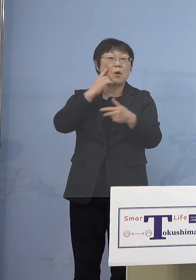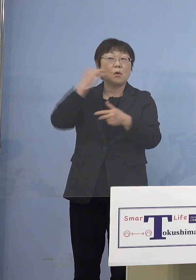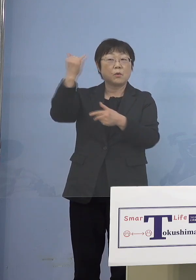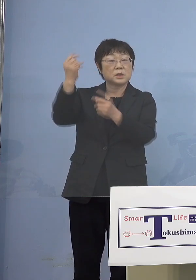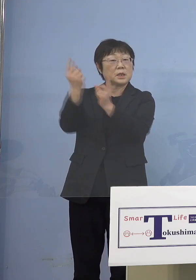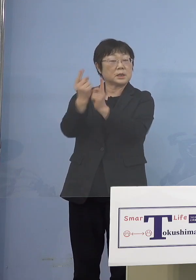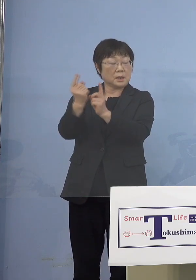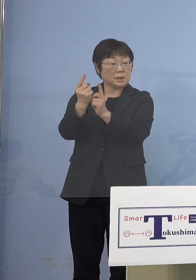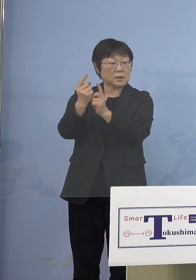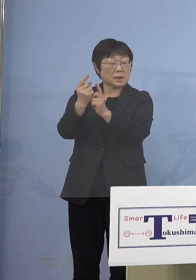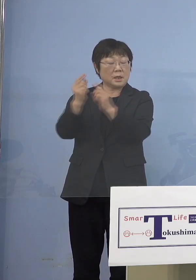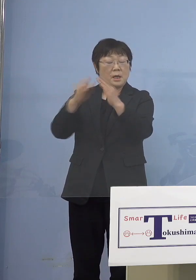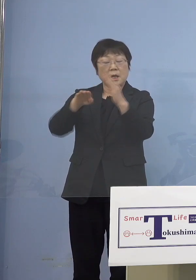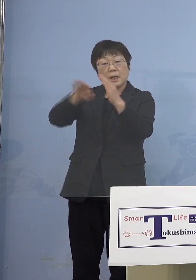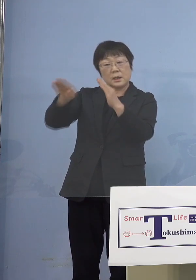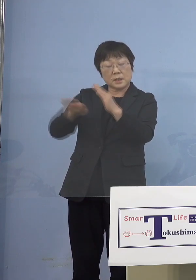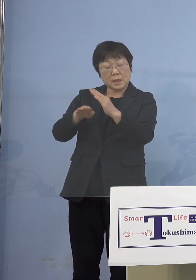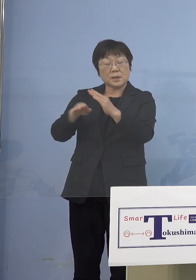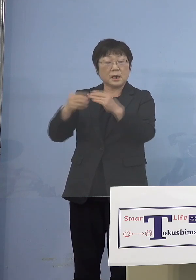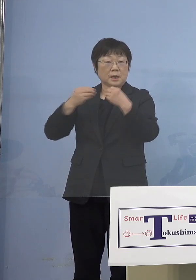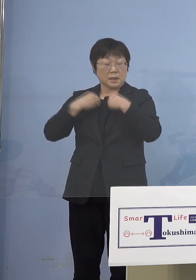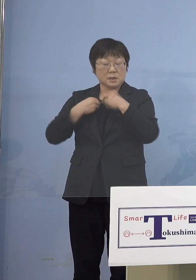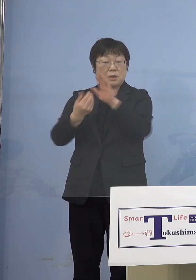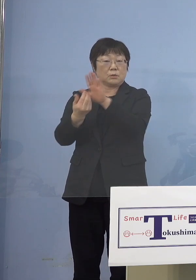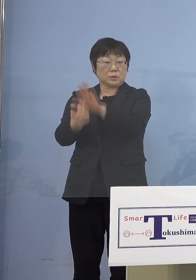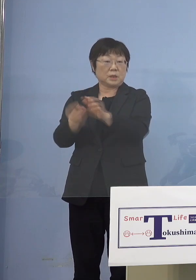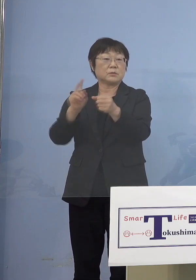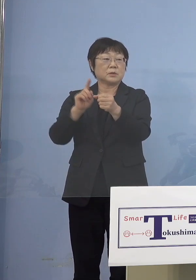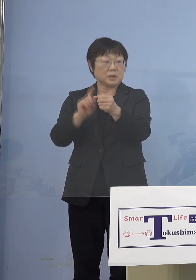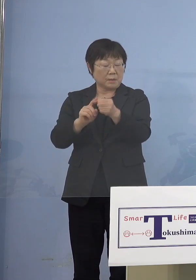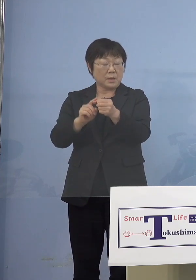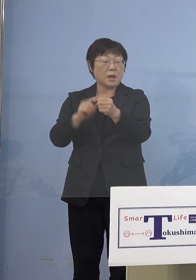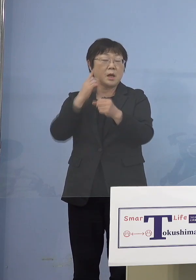家庭内感染を断ち切るということで その保護者の皆さん方に